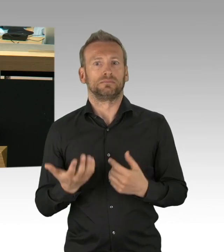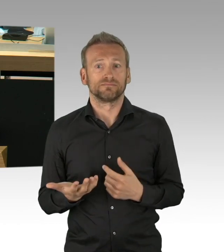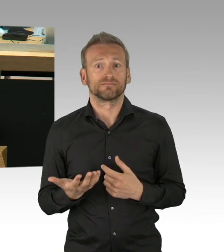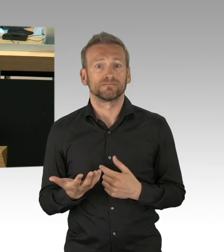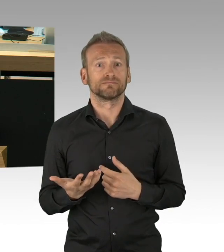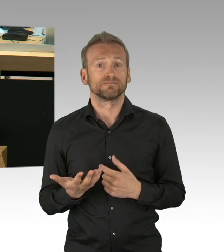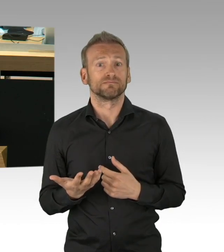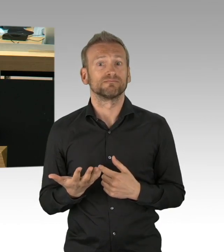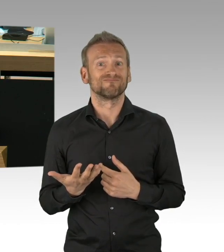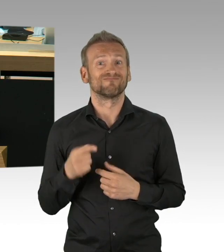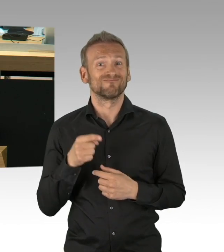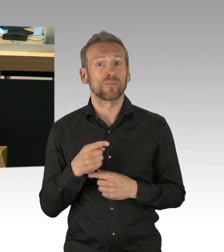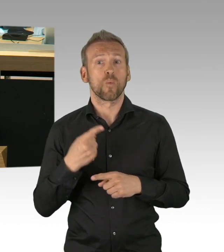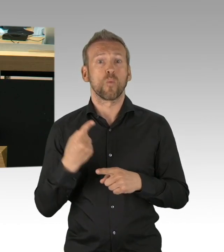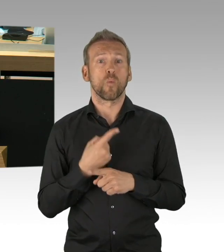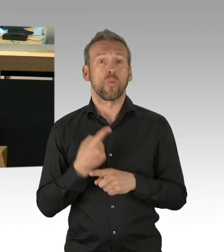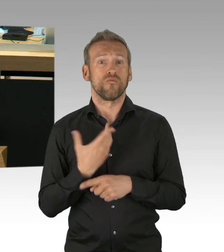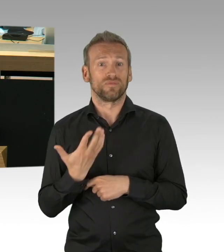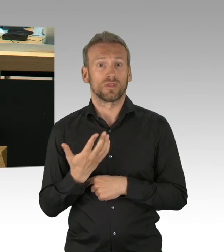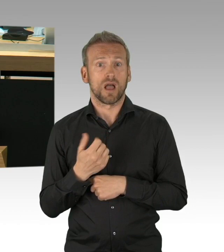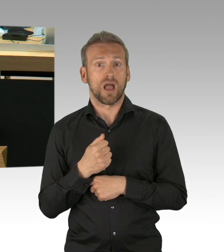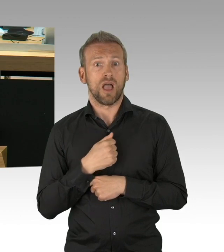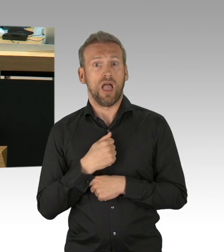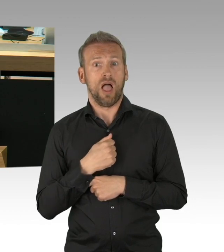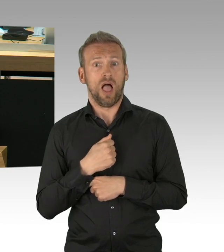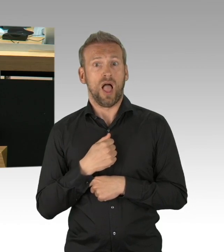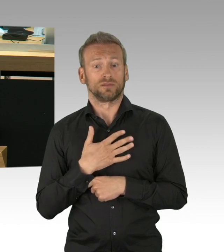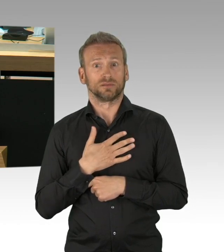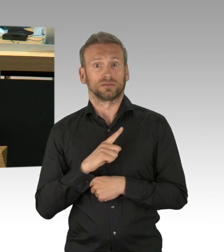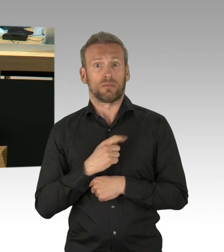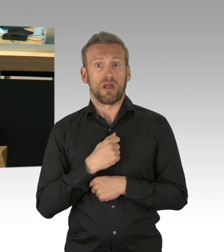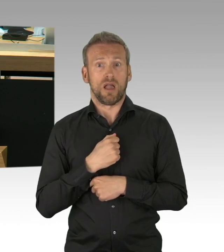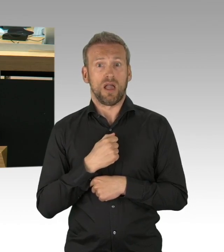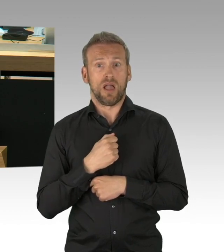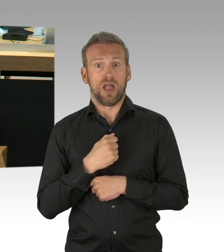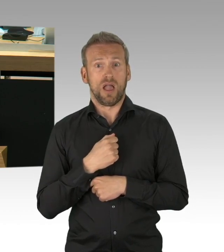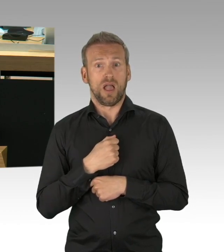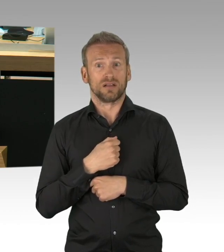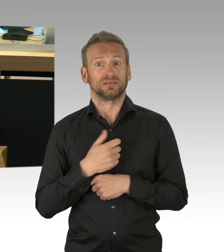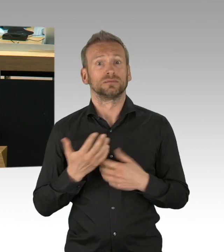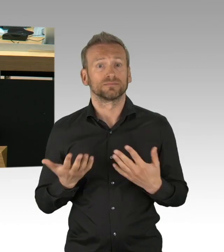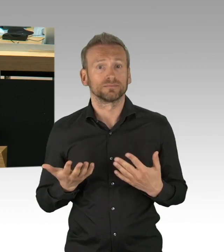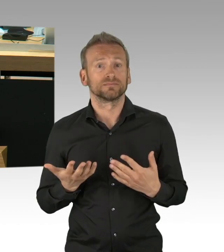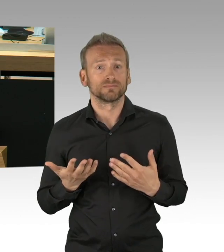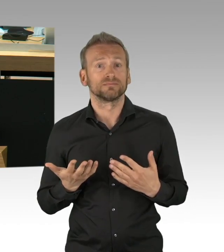beim Bundesamt für Bevölkerungsschutz, aber Corona ist nicht ohne. Und genau deswegen müssen wir den Schutz